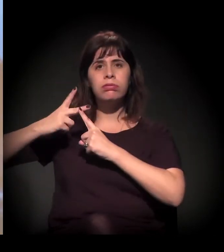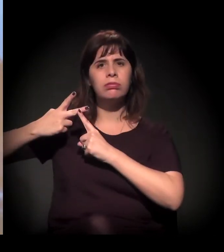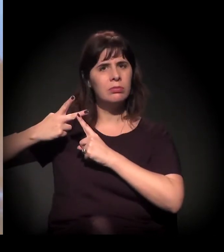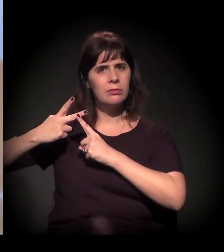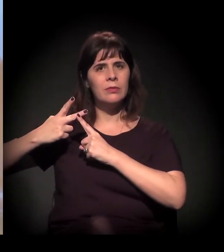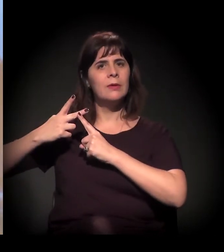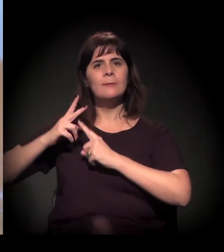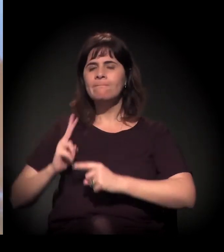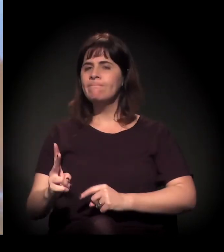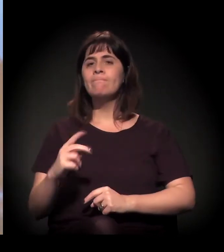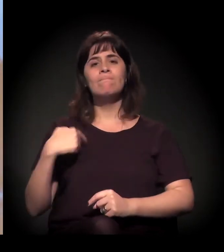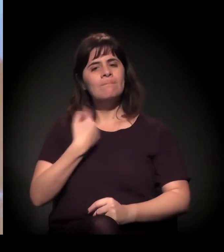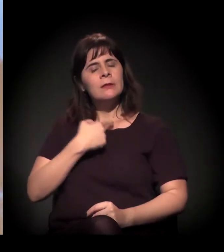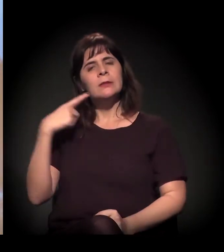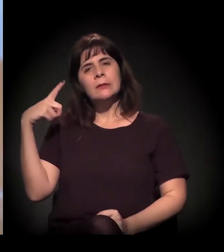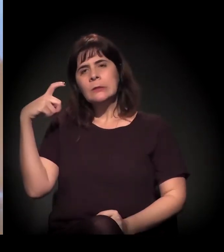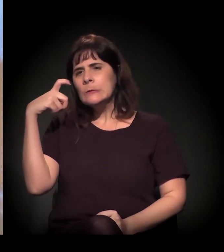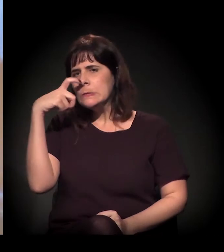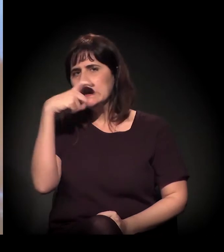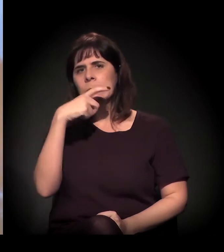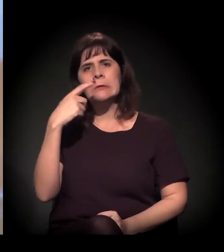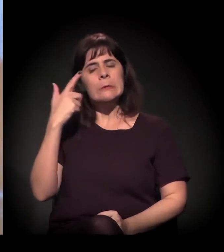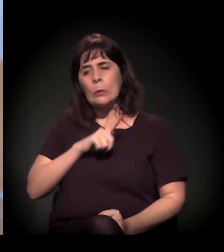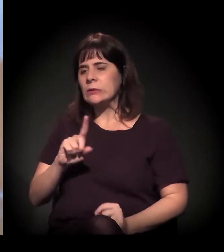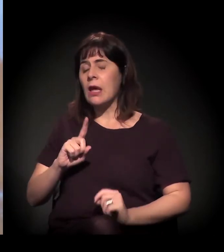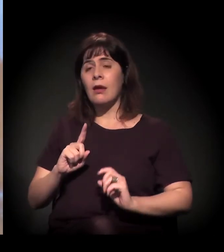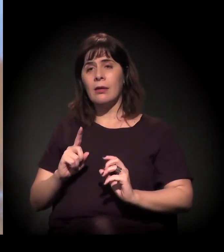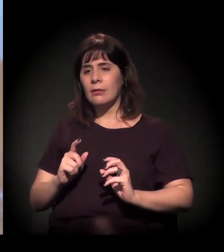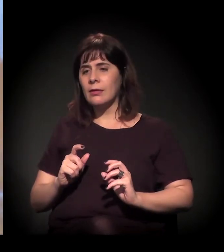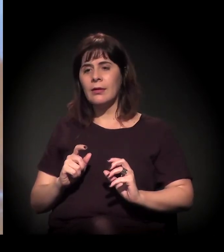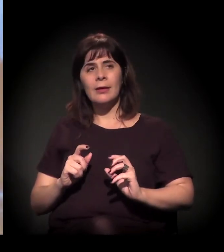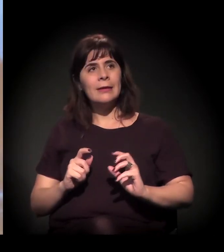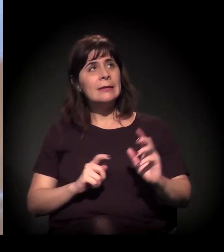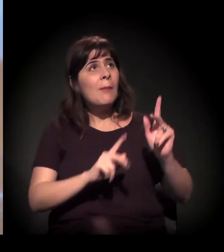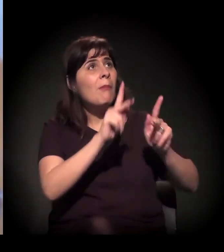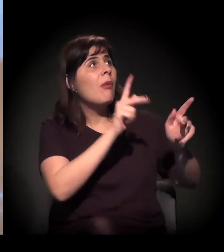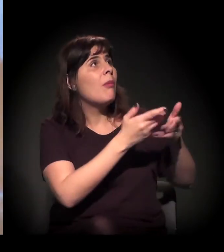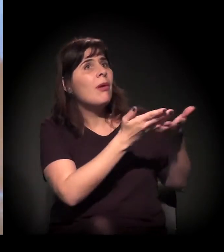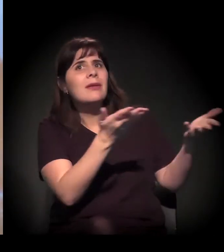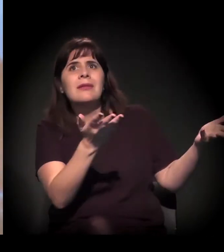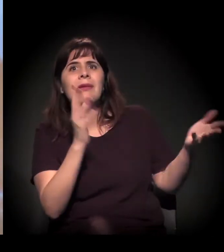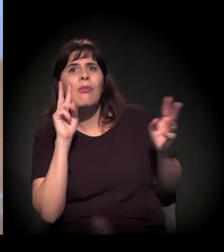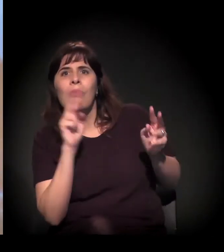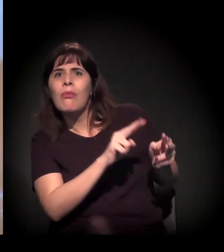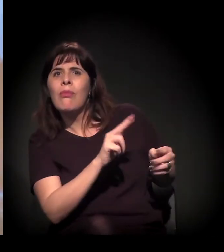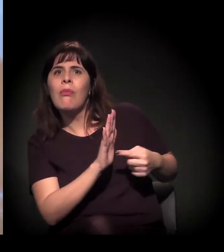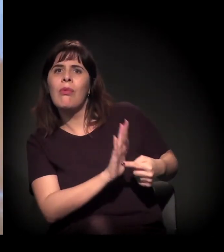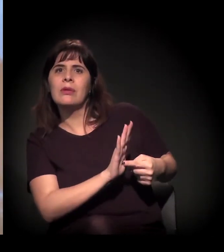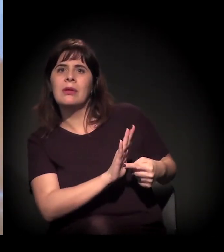e a gente sente dificuldade de levar isso para o público, para pautar essa...